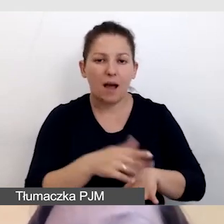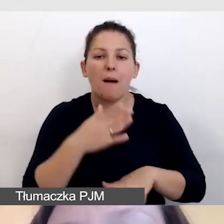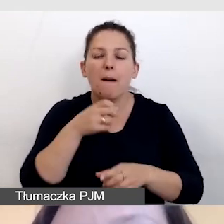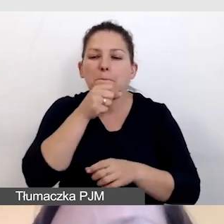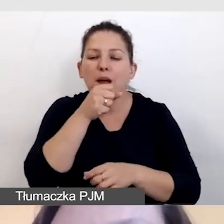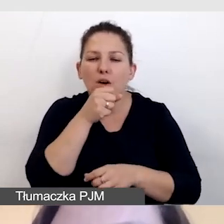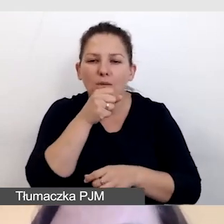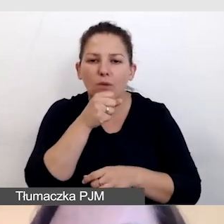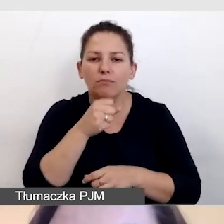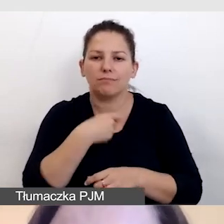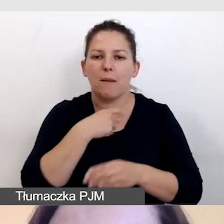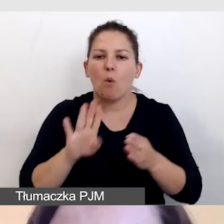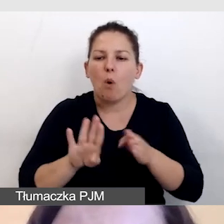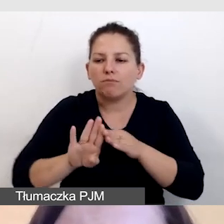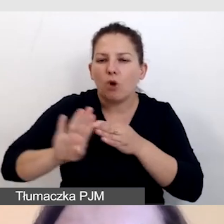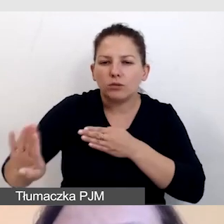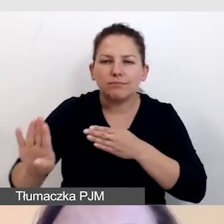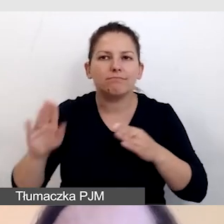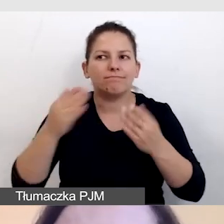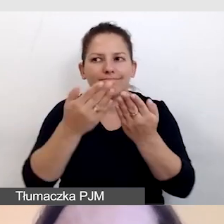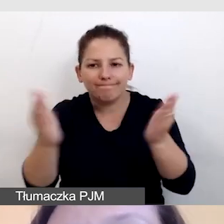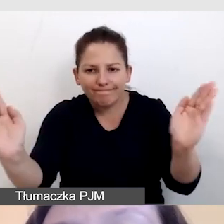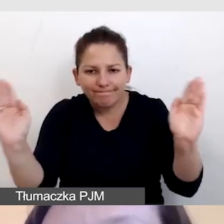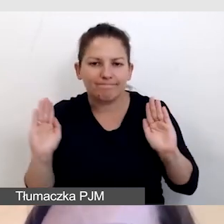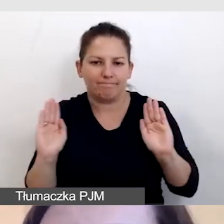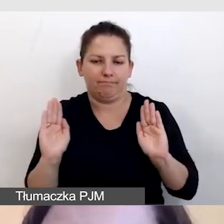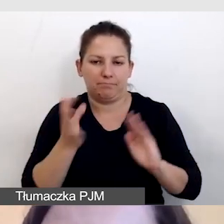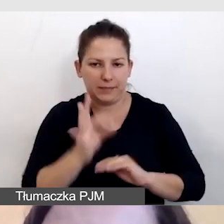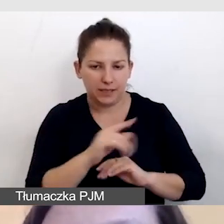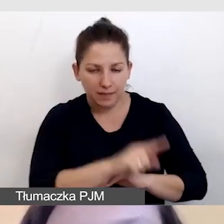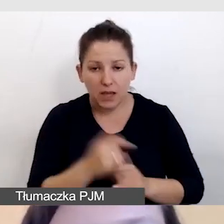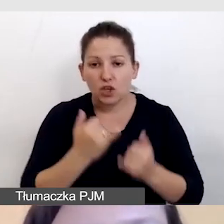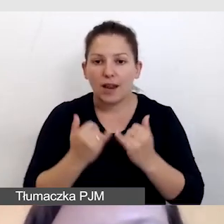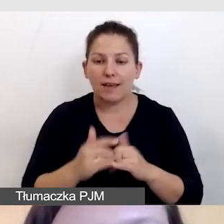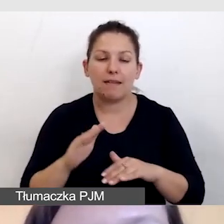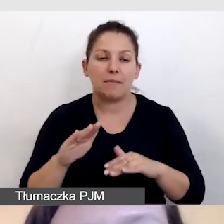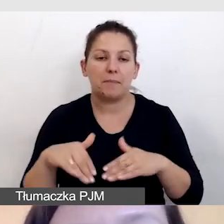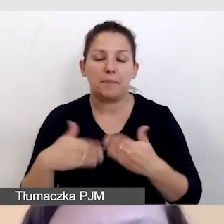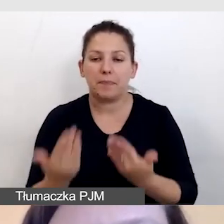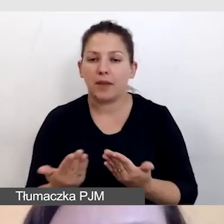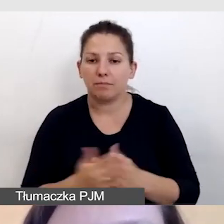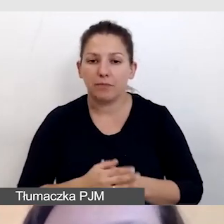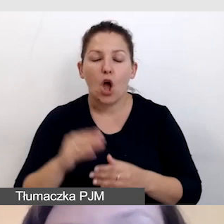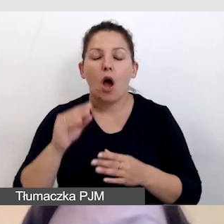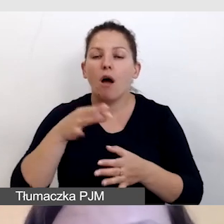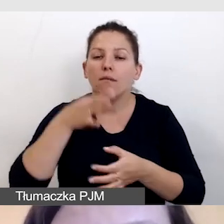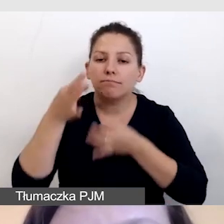było odizolowane akustycznie. Jeśli dostarczają opis zdalnie,